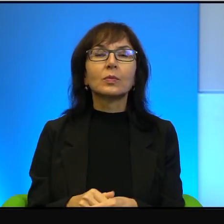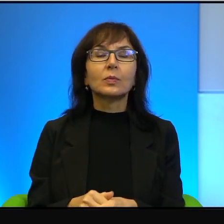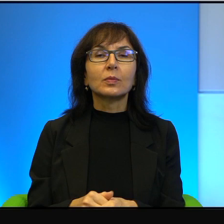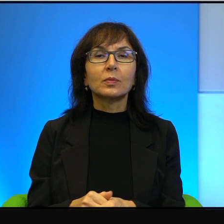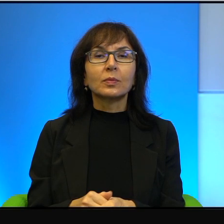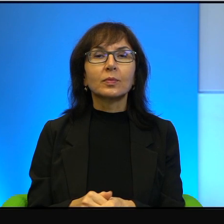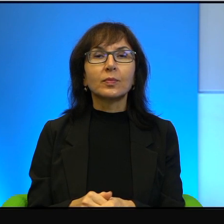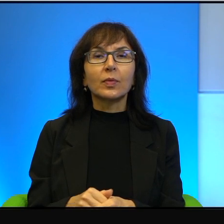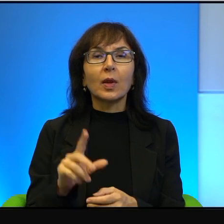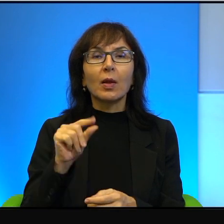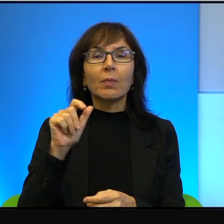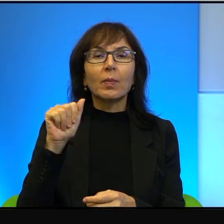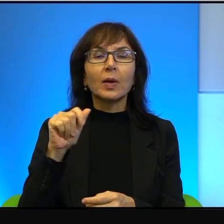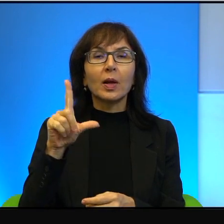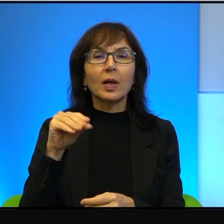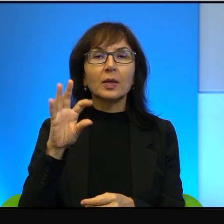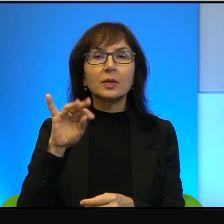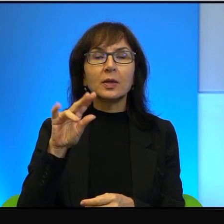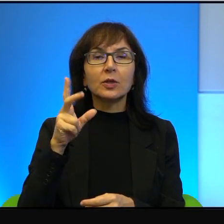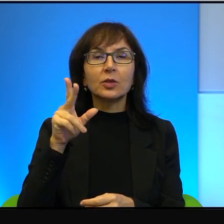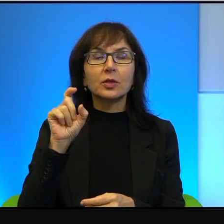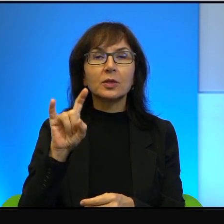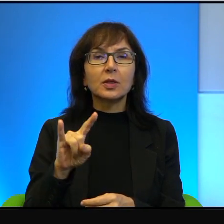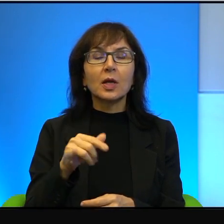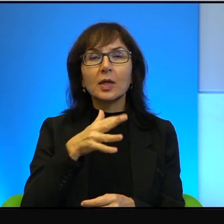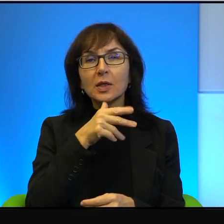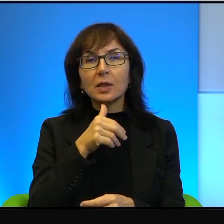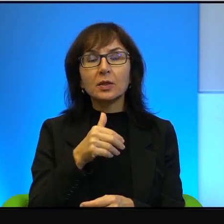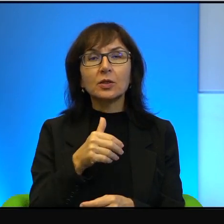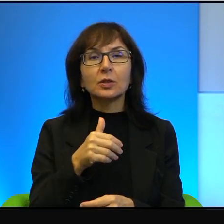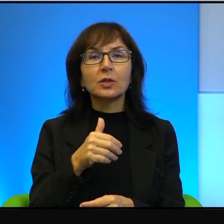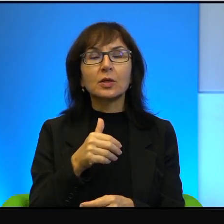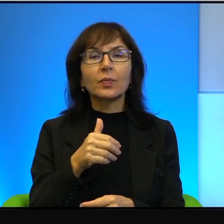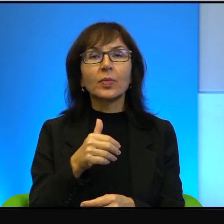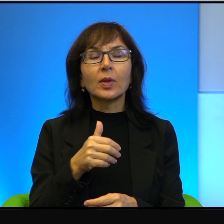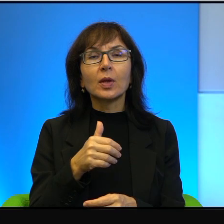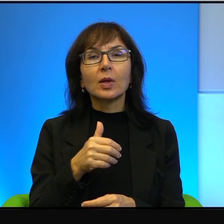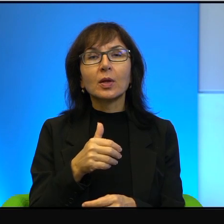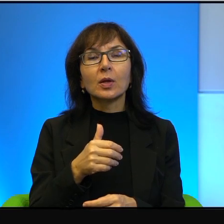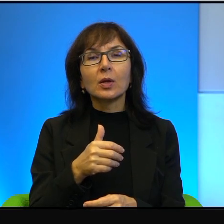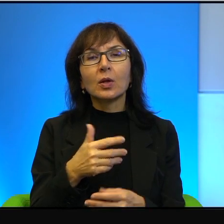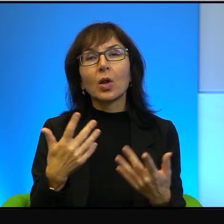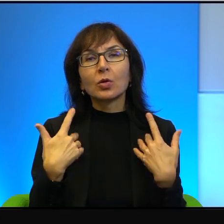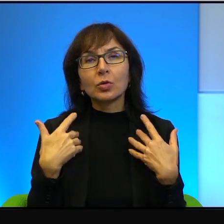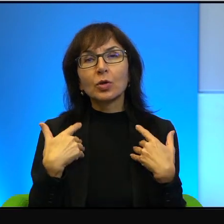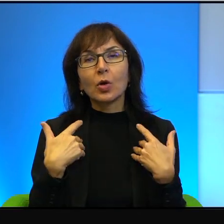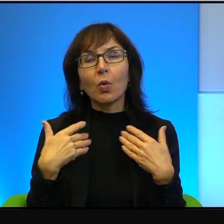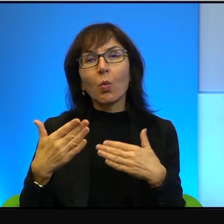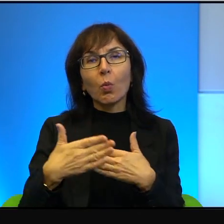Otóż Palestyńczycy i Izraelczycy, choć żyją na wyciągnięcie ręki od siebie,